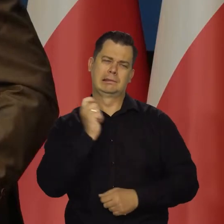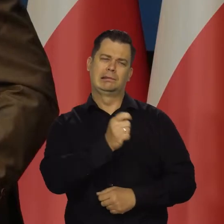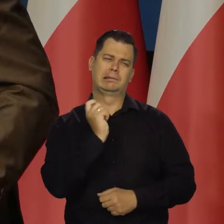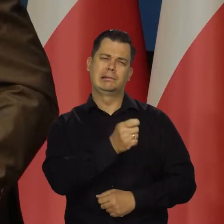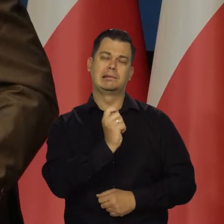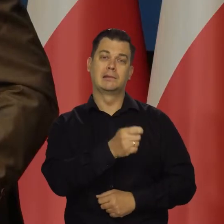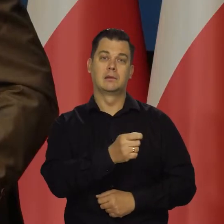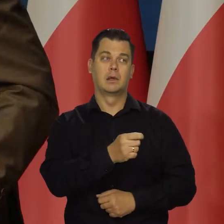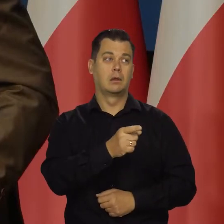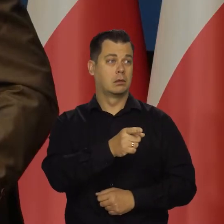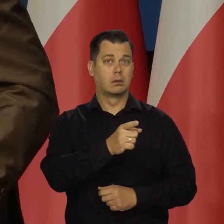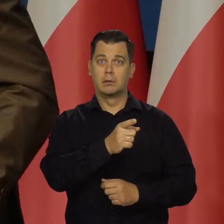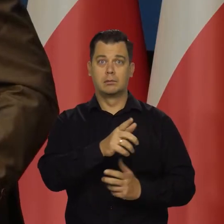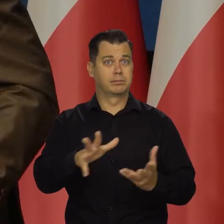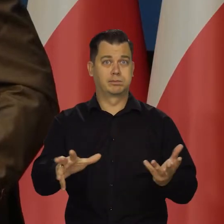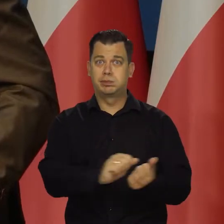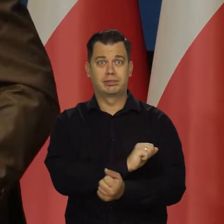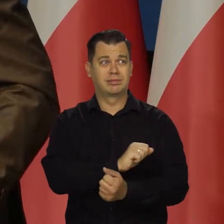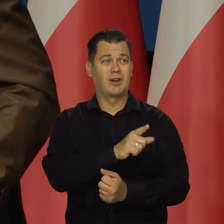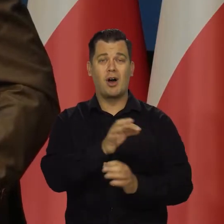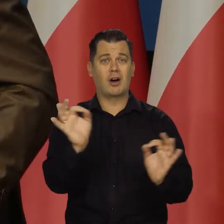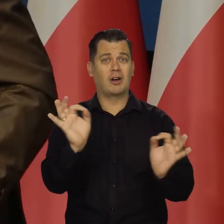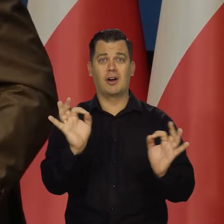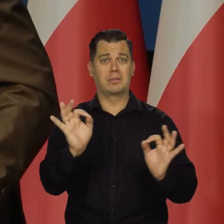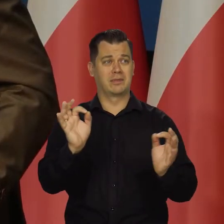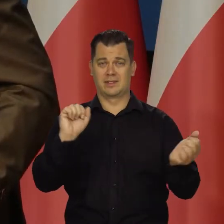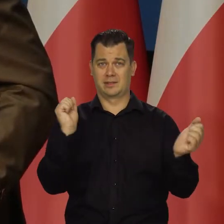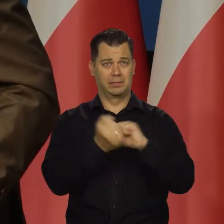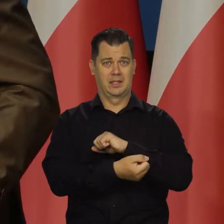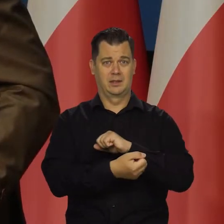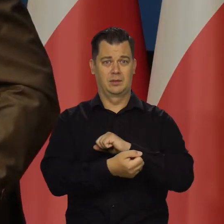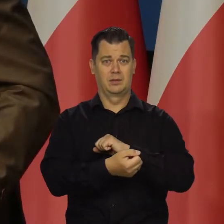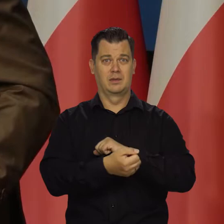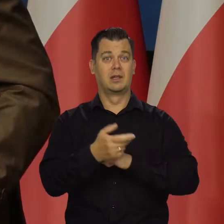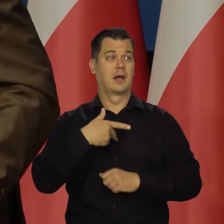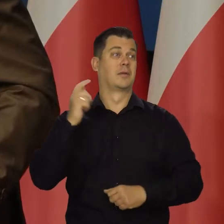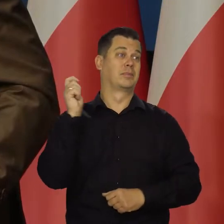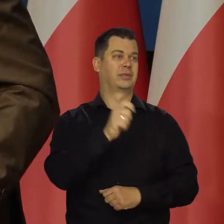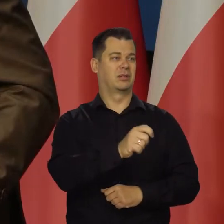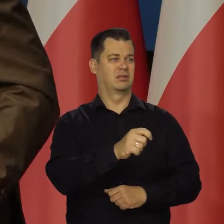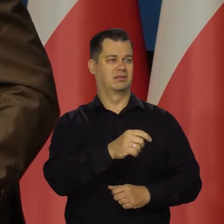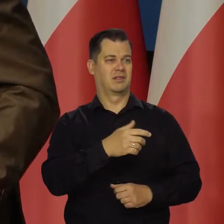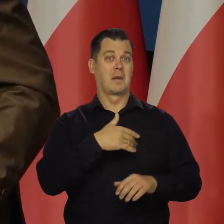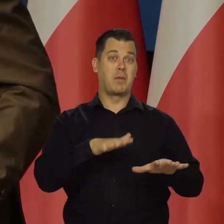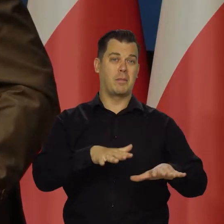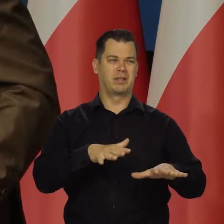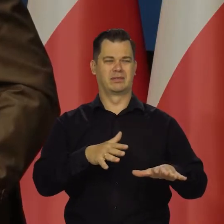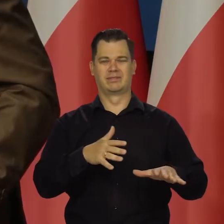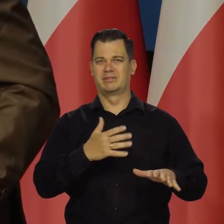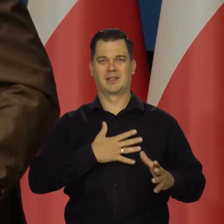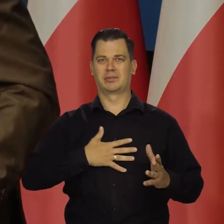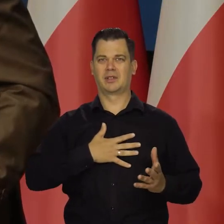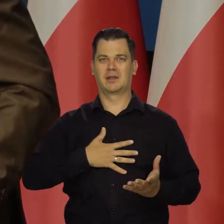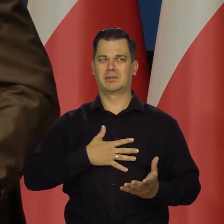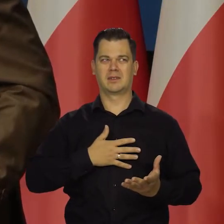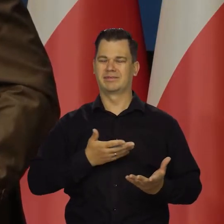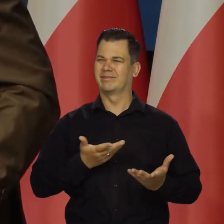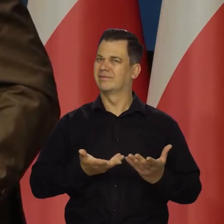to widzi degradację absolutną tego miasta i jakość pobytu, spaceru, mieszkania i tak dalej.